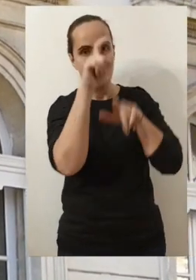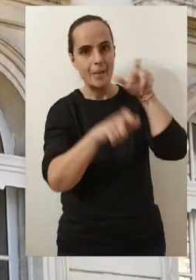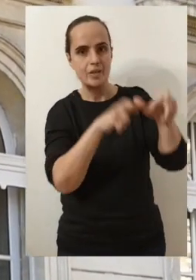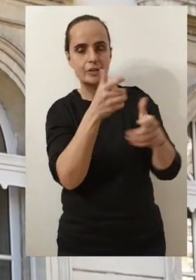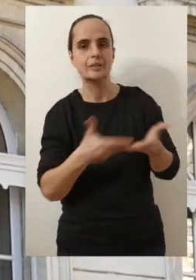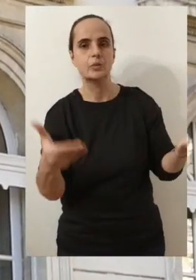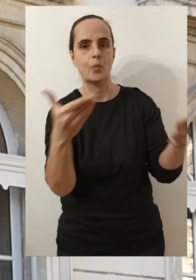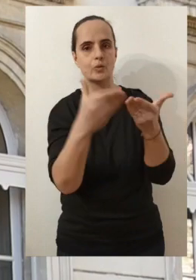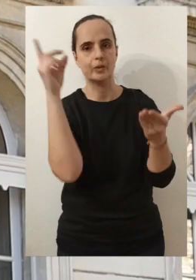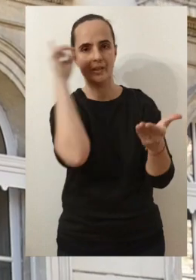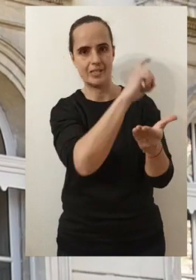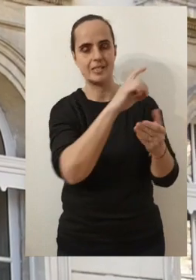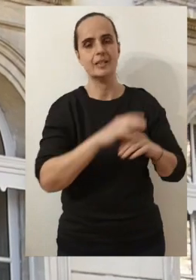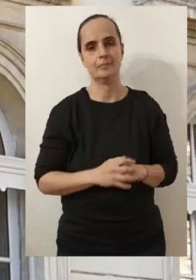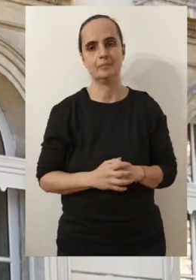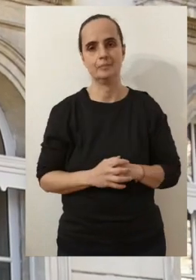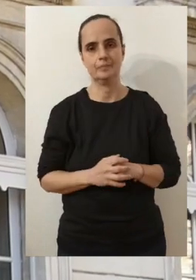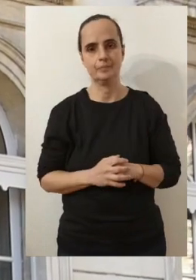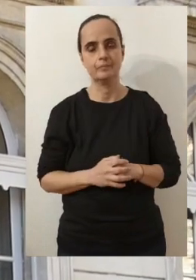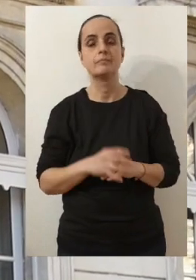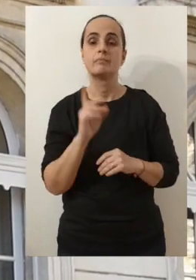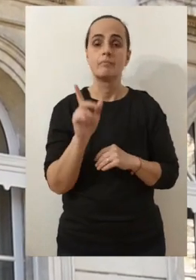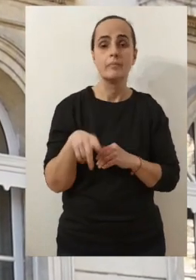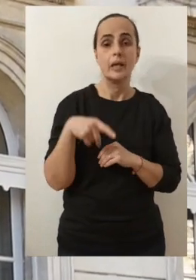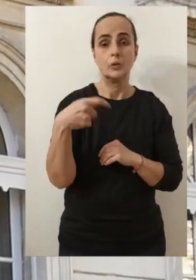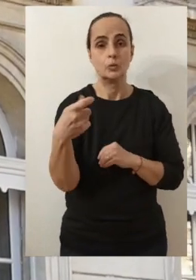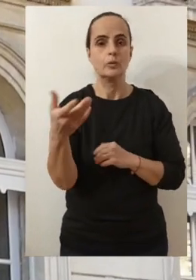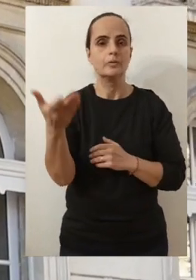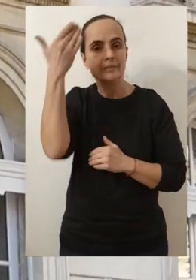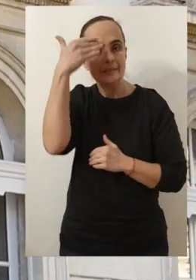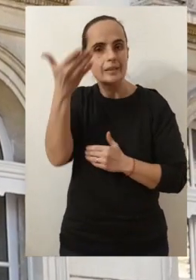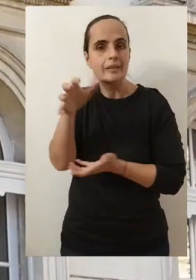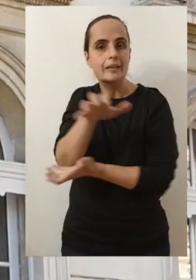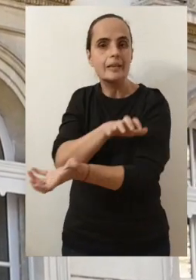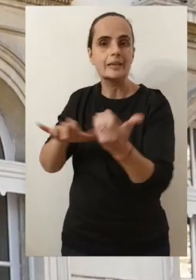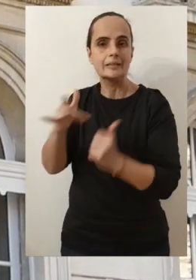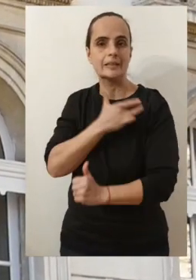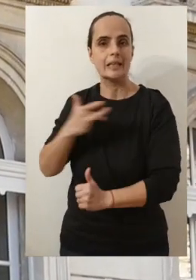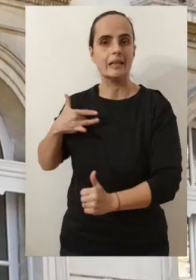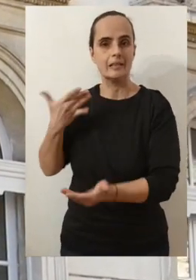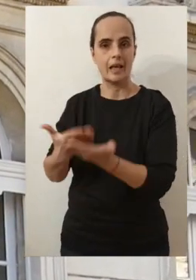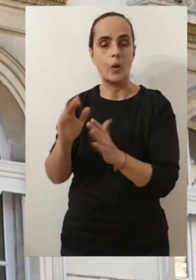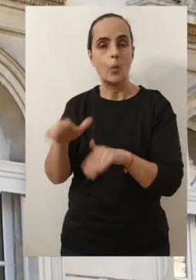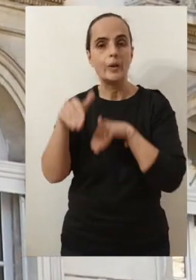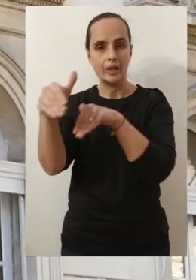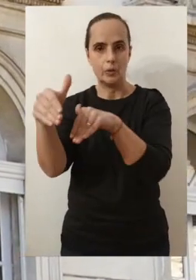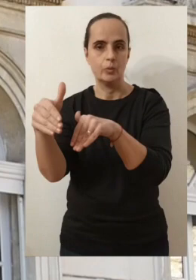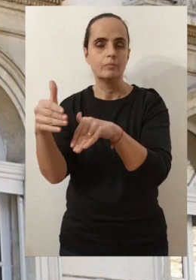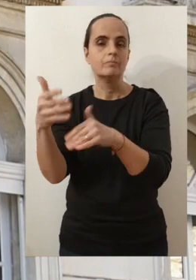pour celles et ceux d'entre vous qui sont les plus en difficulté. Bien-sûr parce qu'il y a cette crise sanitaire qui est toujours présente